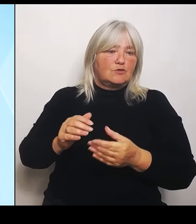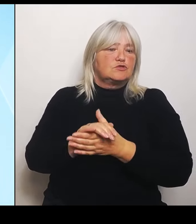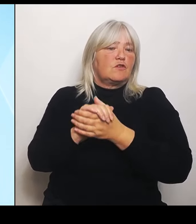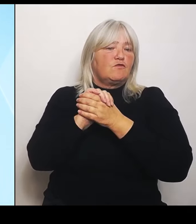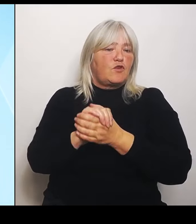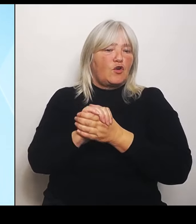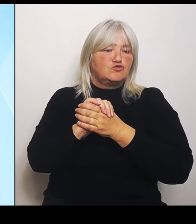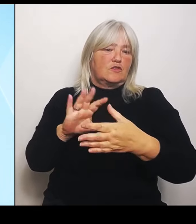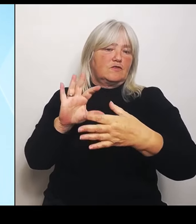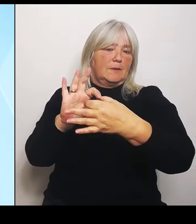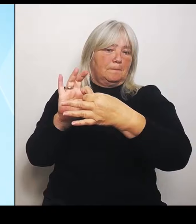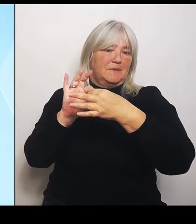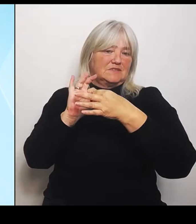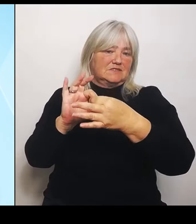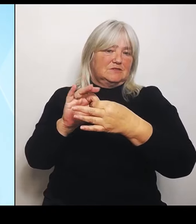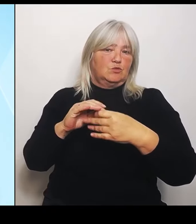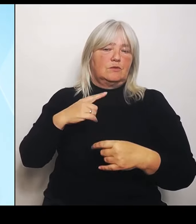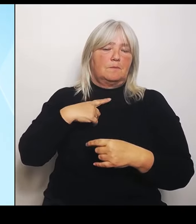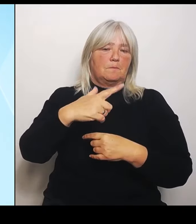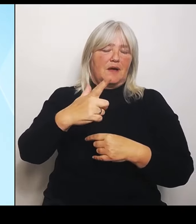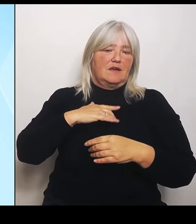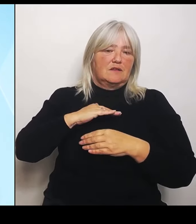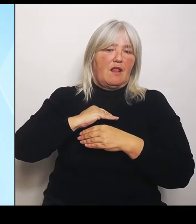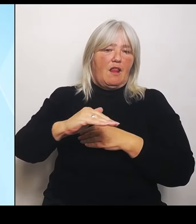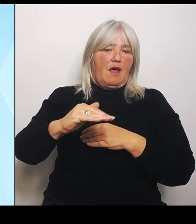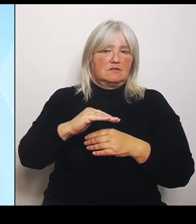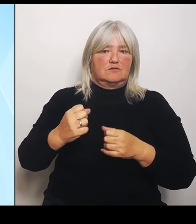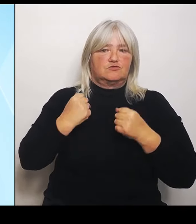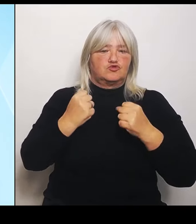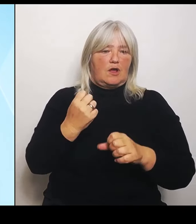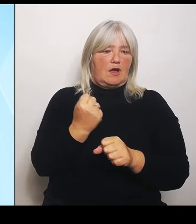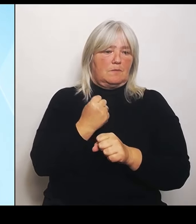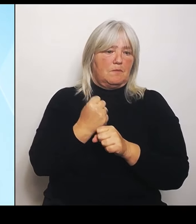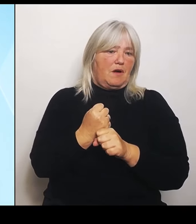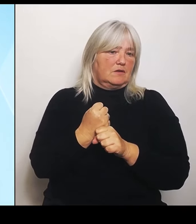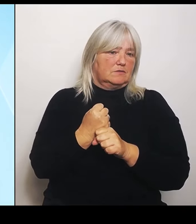Es ist uns ja ein sehr, sehr wichtiges Anliegen, insbesondere die